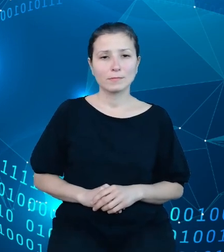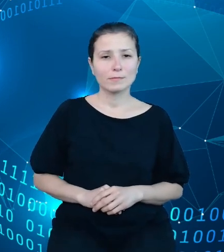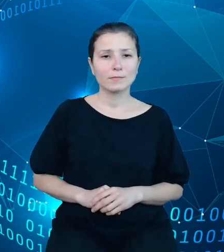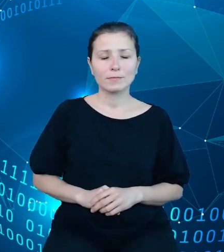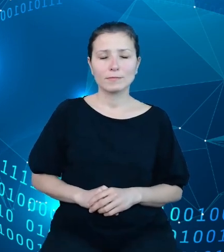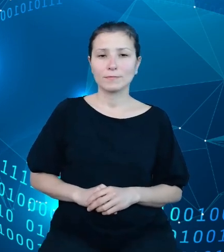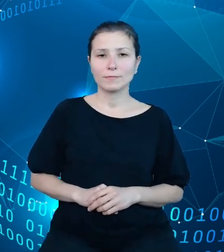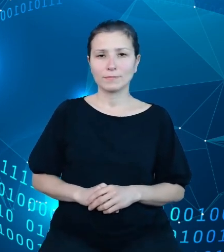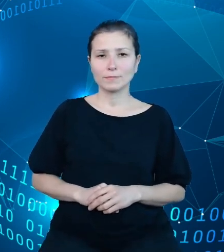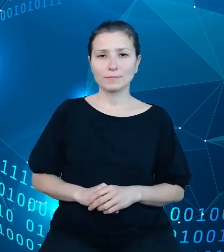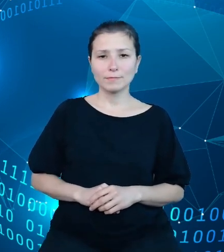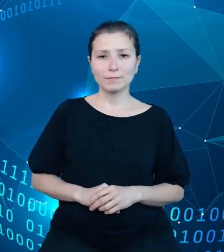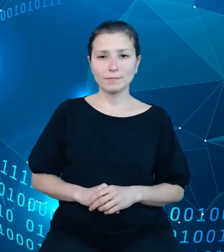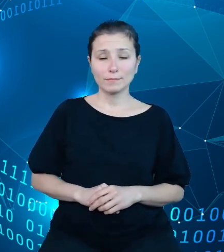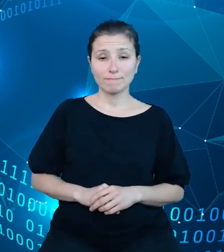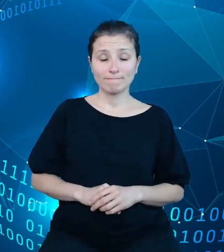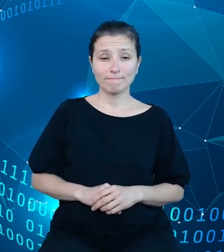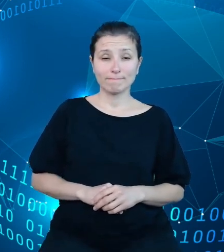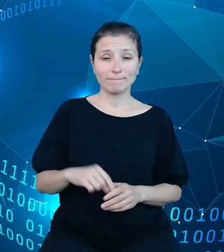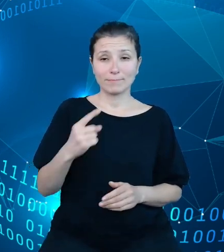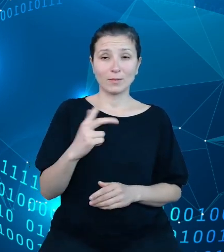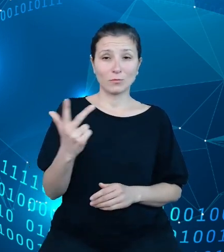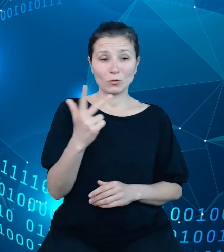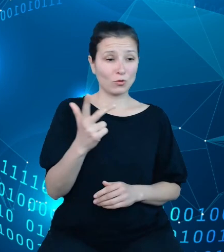Jednym z trzech wymiarów zaprezentowanego przeze mnie wcześniej